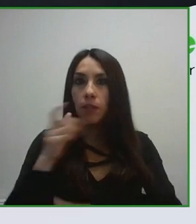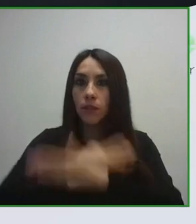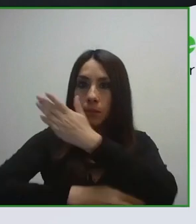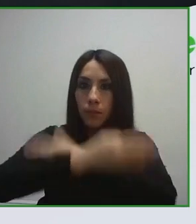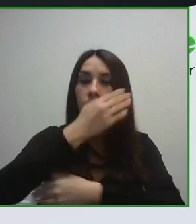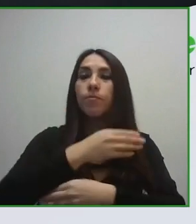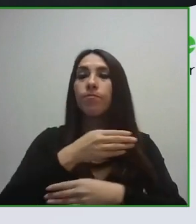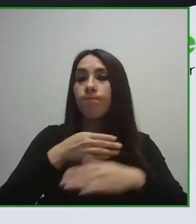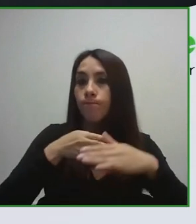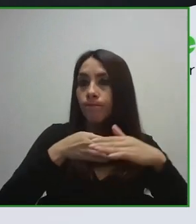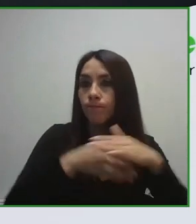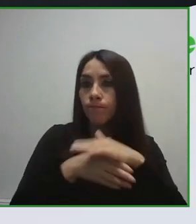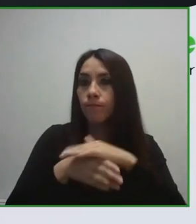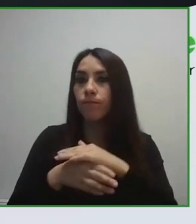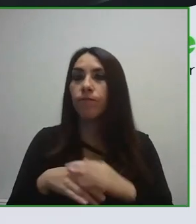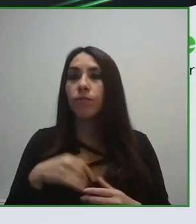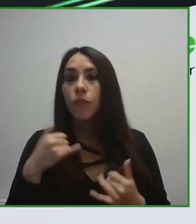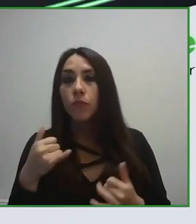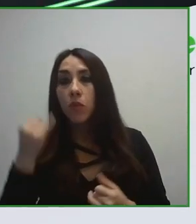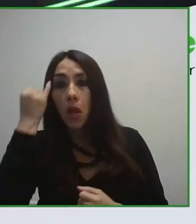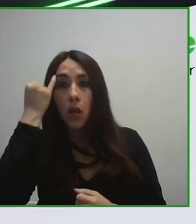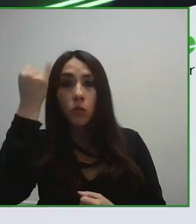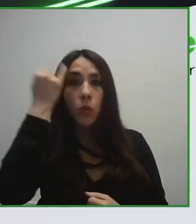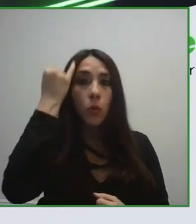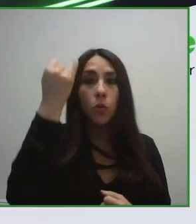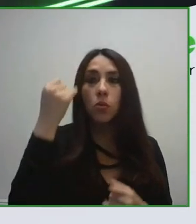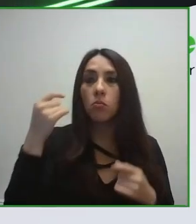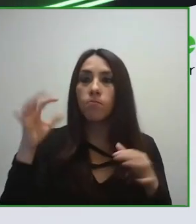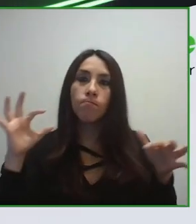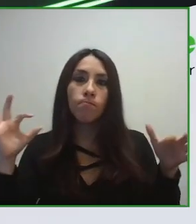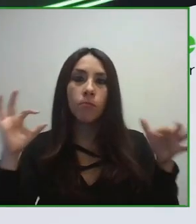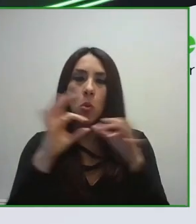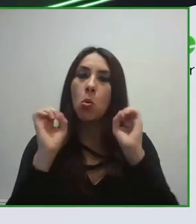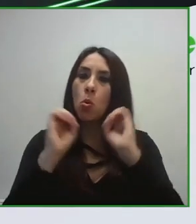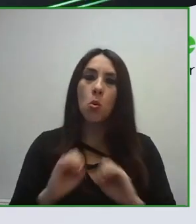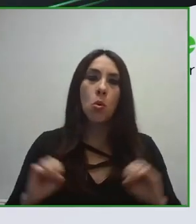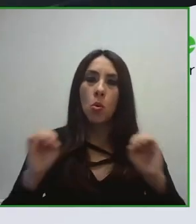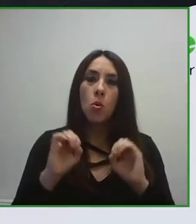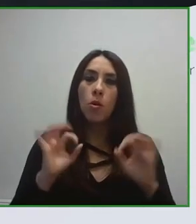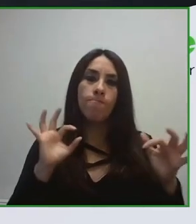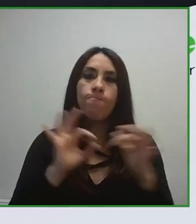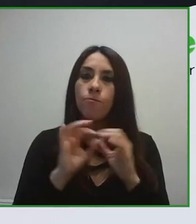Trabajamos desde diferentes roles, desempeñando diferentes roles.